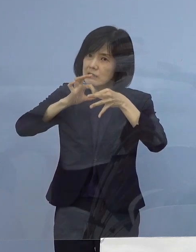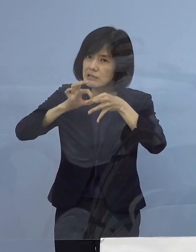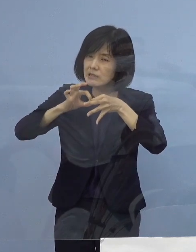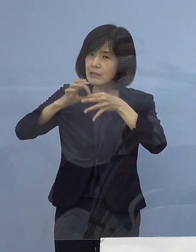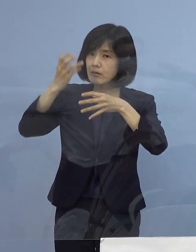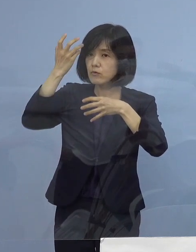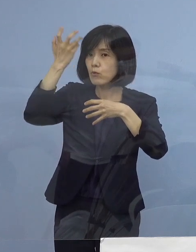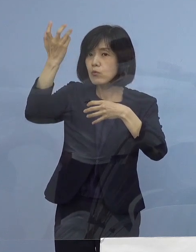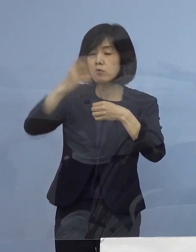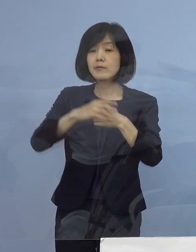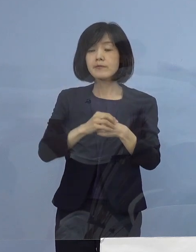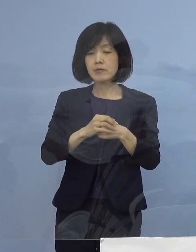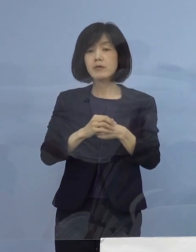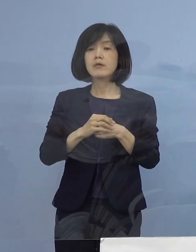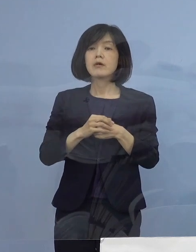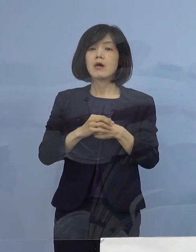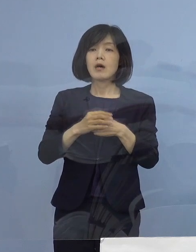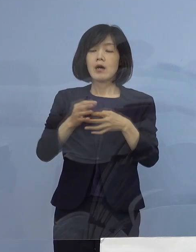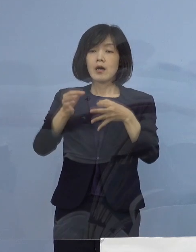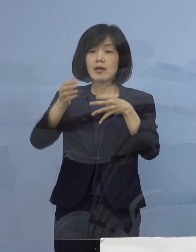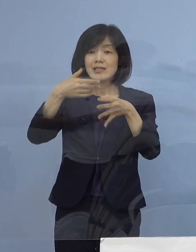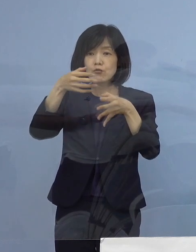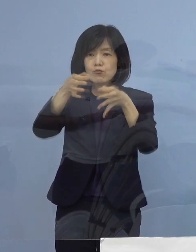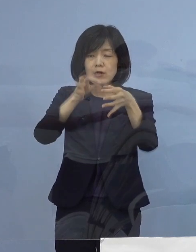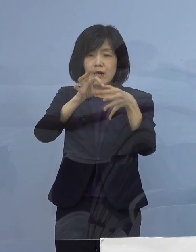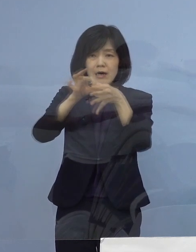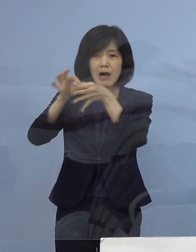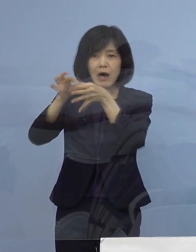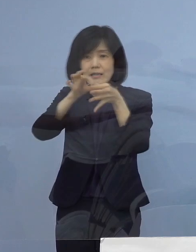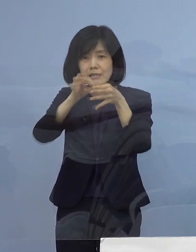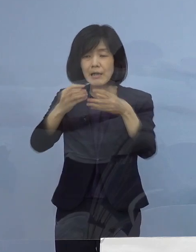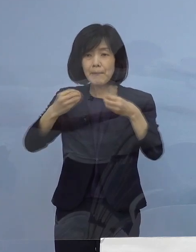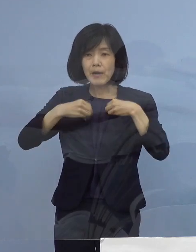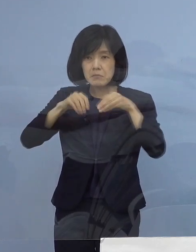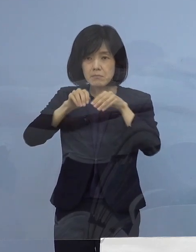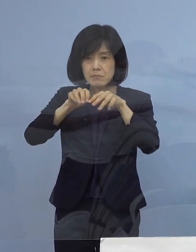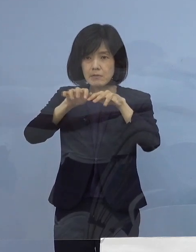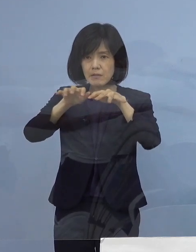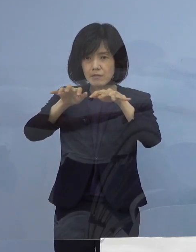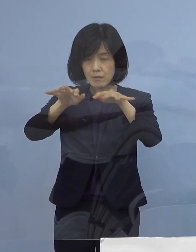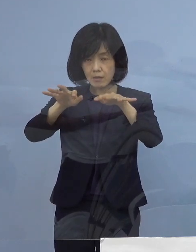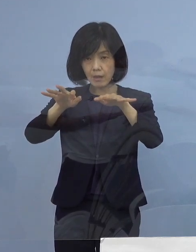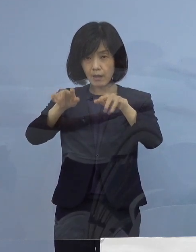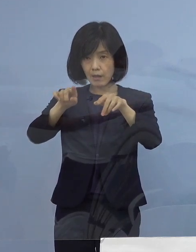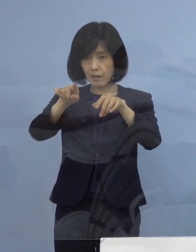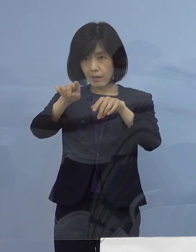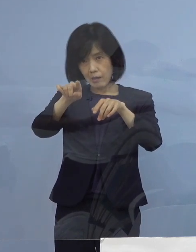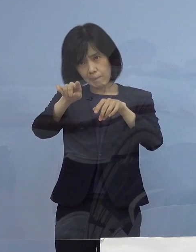まさに飲食店関係その感染の広がりが 強く見受けられるところであります